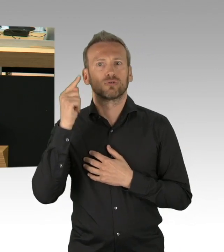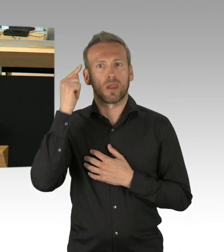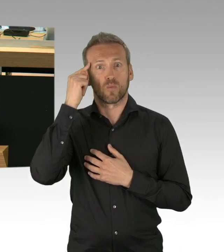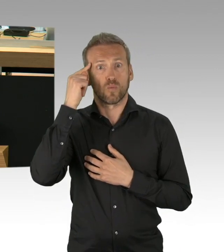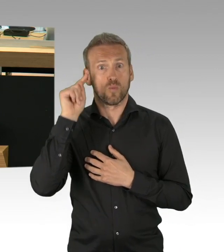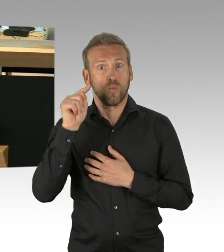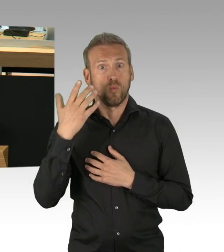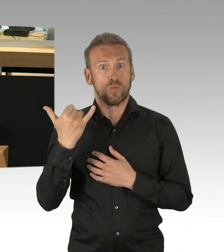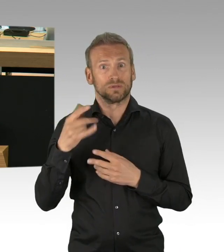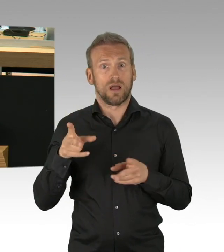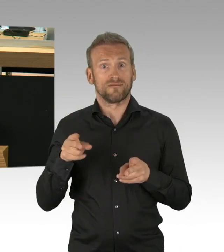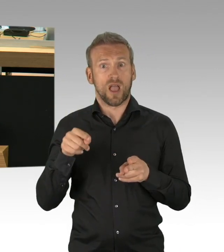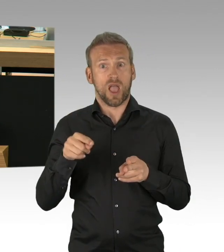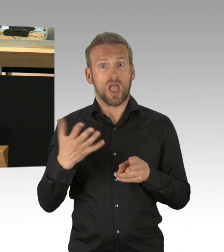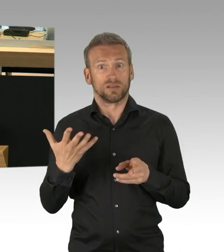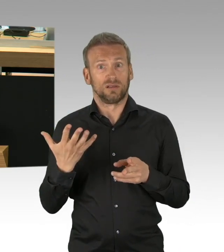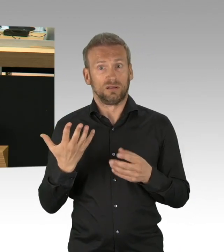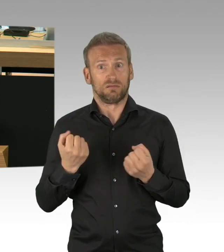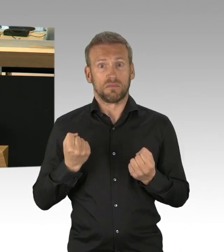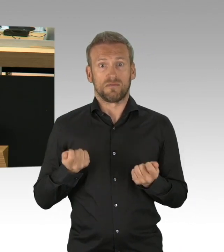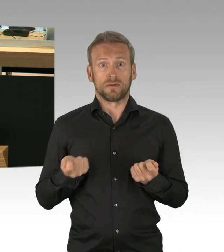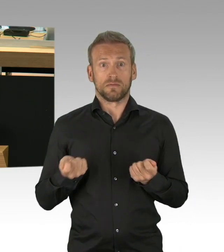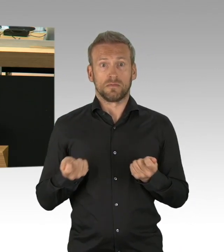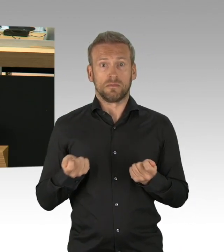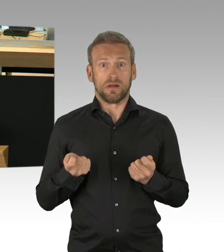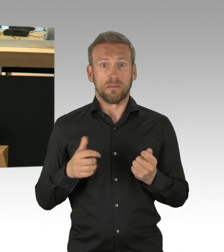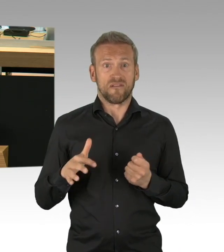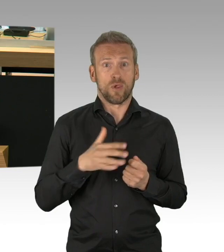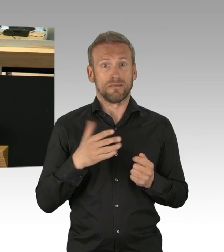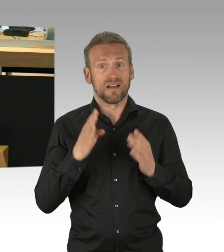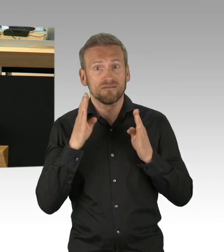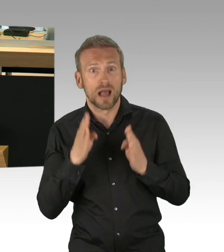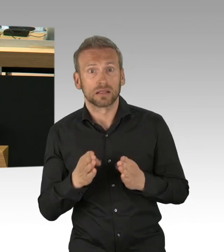nicht aber Gastronomie oder Hotellerie, zwei Kernbranchen besonders für die Tourismusmetropole Berlin,